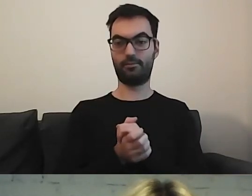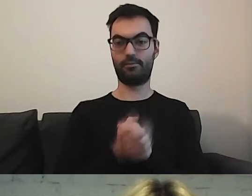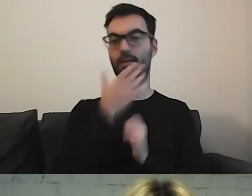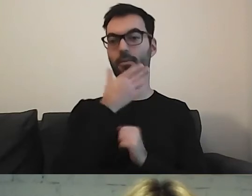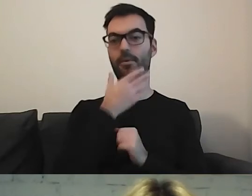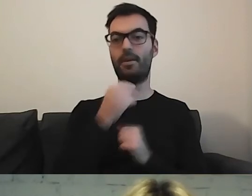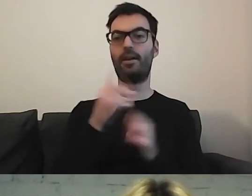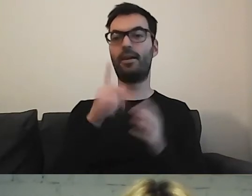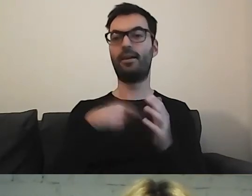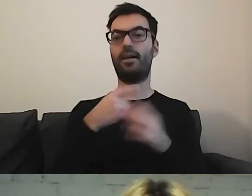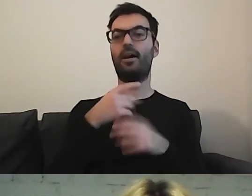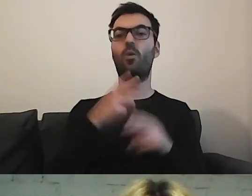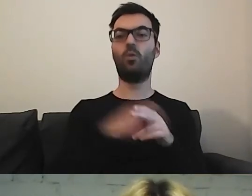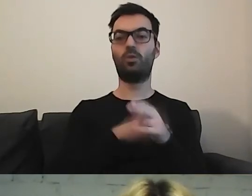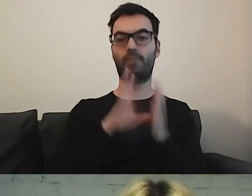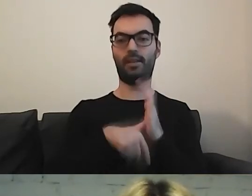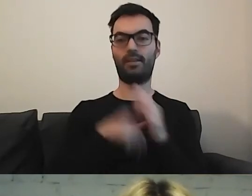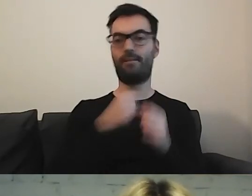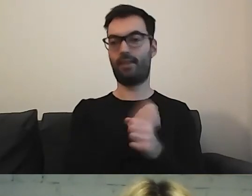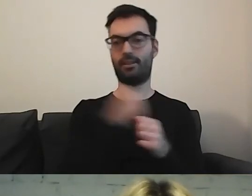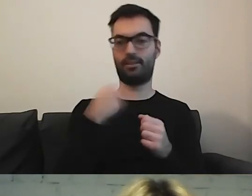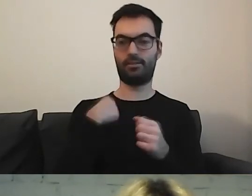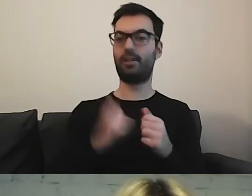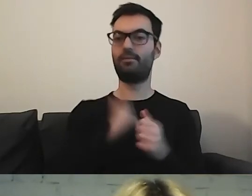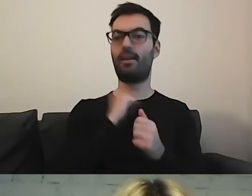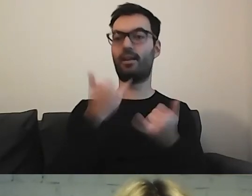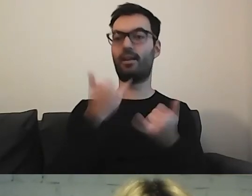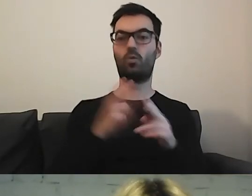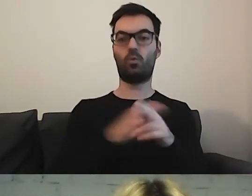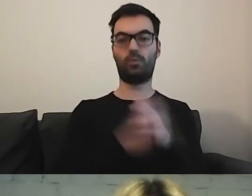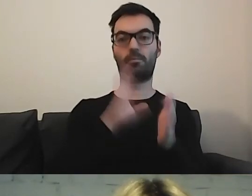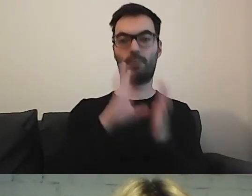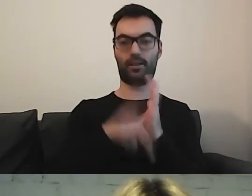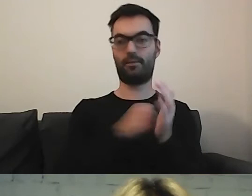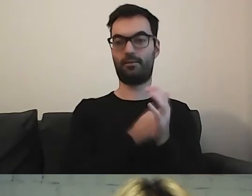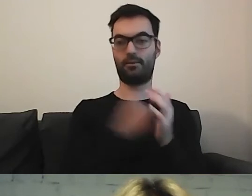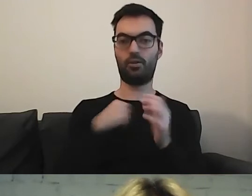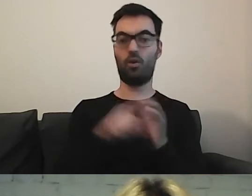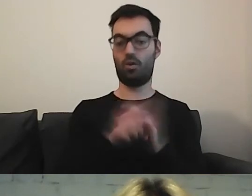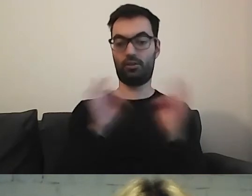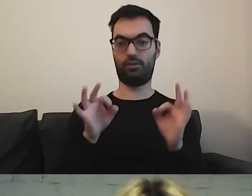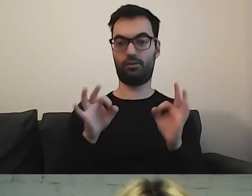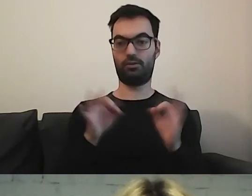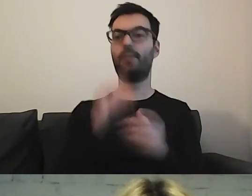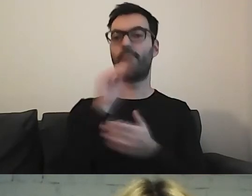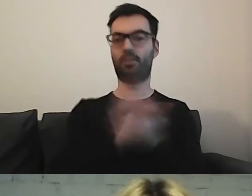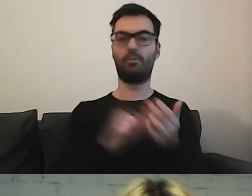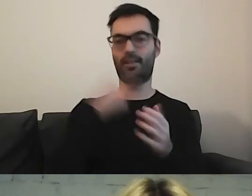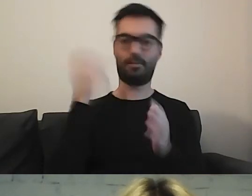Urząd m.st. Warszawy chwali się: „Od dzisiaj piszemy prostym językiem. Wybrane, ważne dokumenty